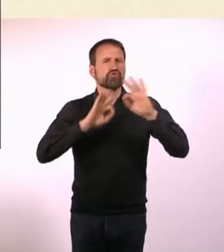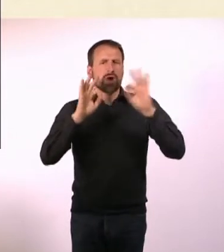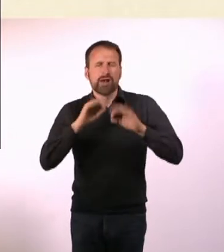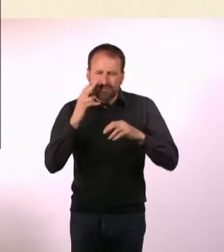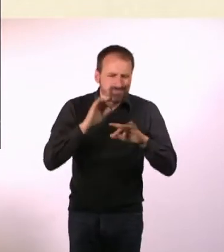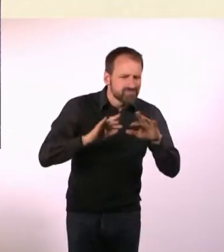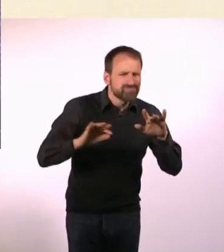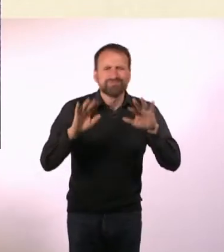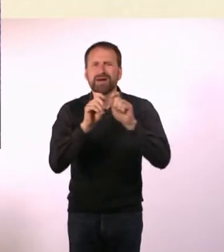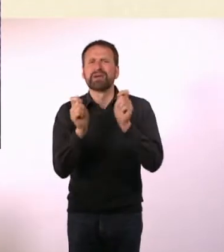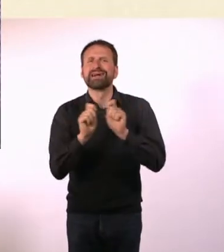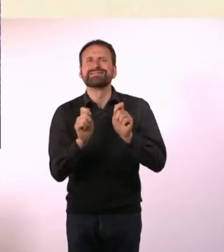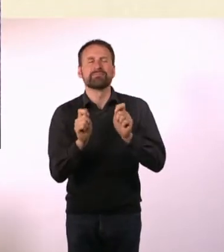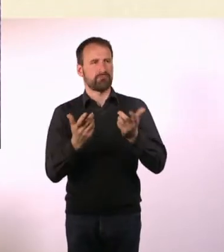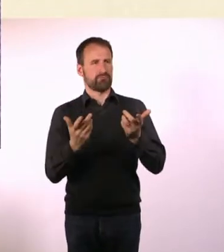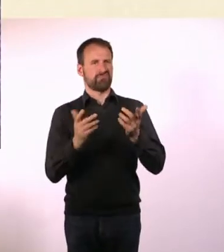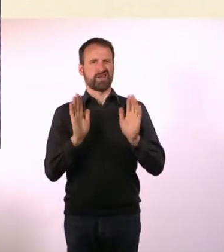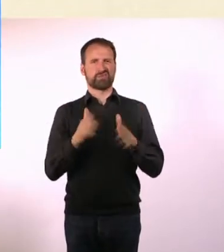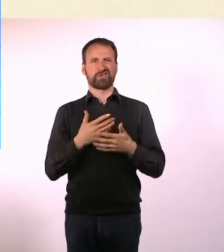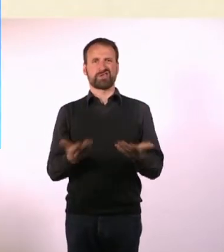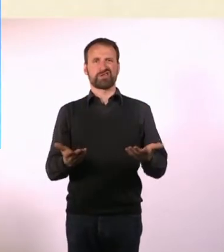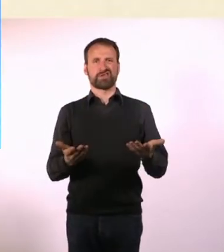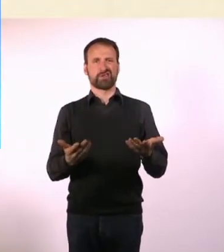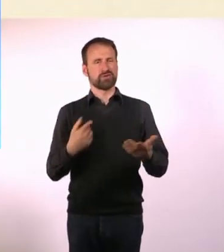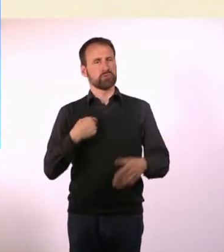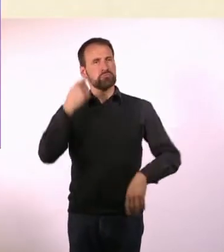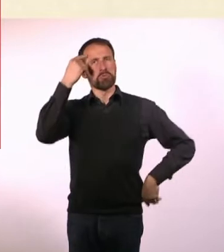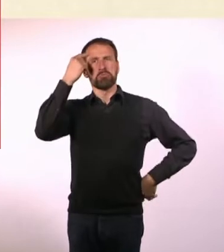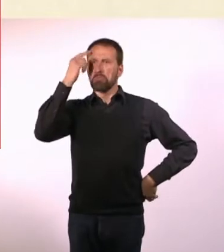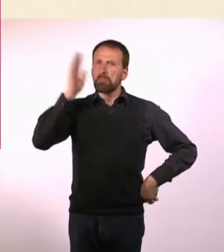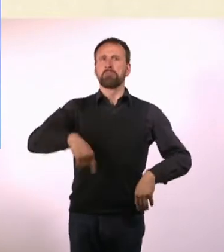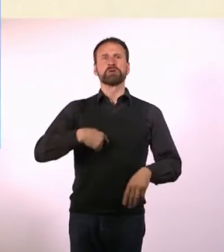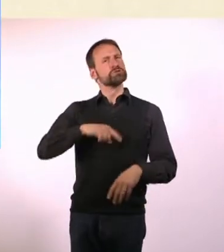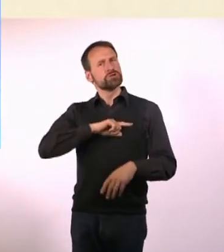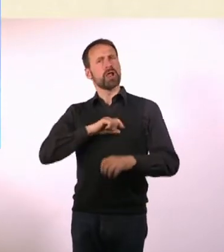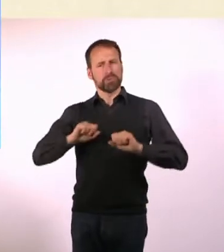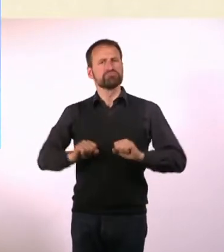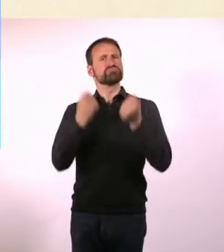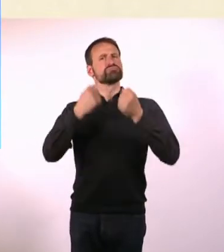Dann habe ich mich geärgert, aber dann ist mir aufgefallen, dass ich das ja auch selber machen kann das habe ich getan.